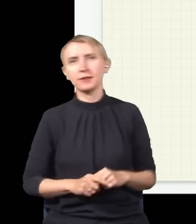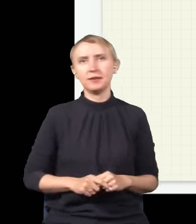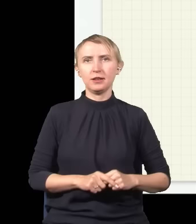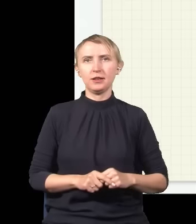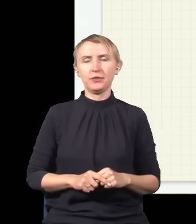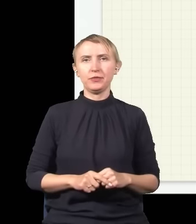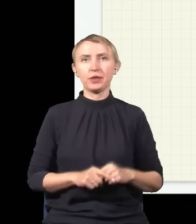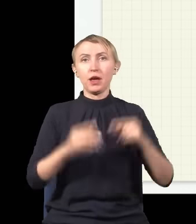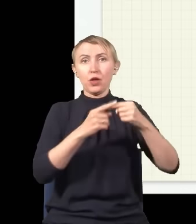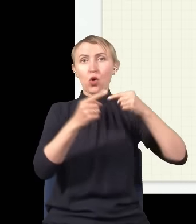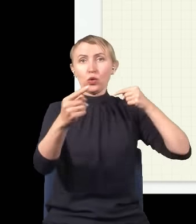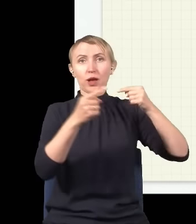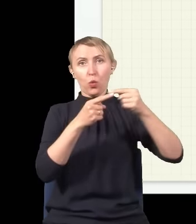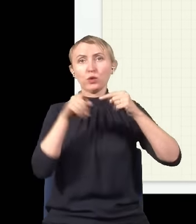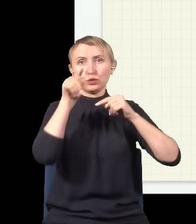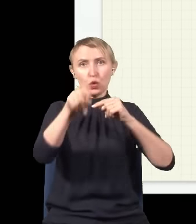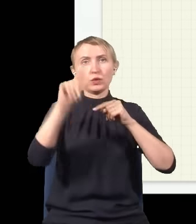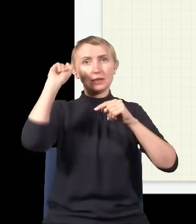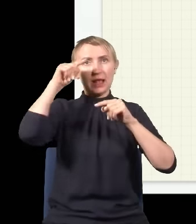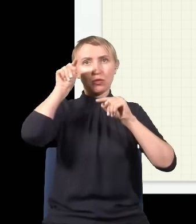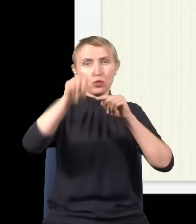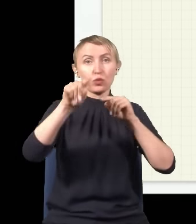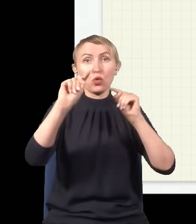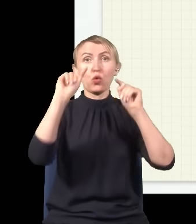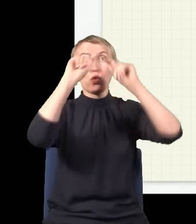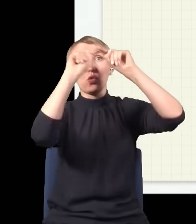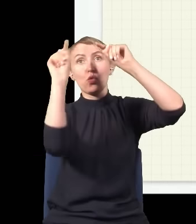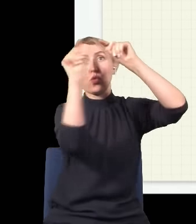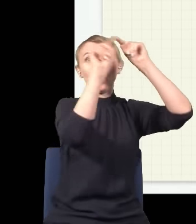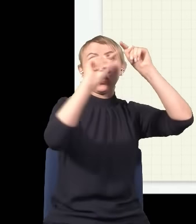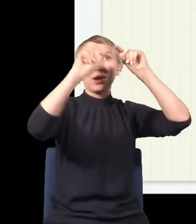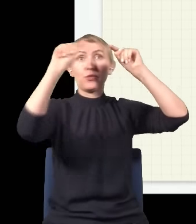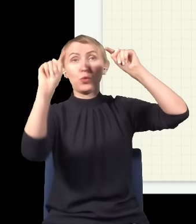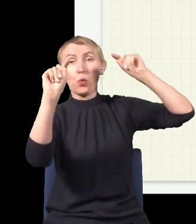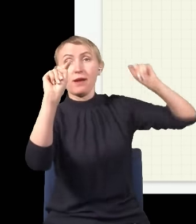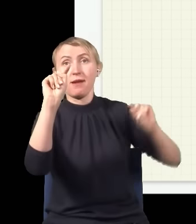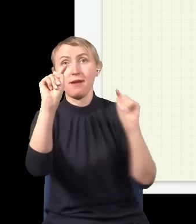I w pewnej odległości od tego centrum jest takie miejsce, w którym górka dolnej fali trafia na dołek dolnej fali,